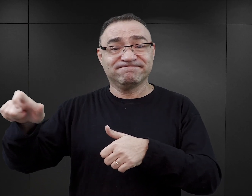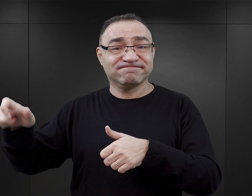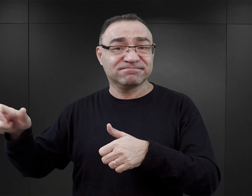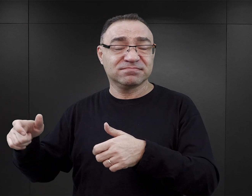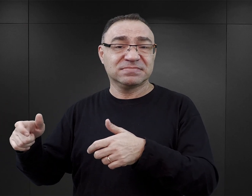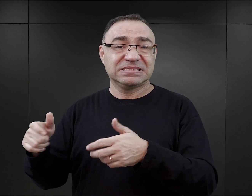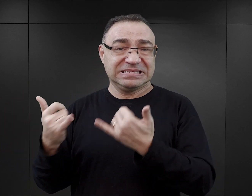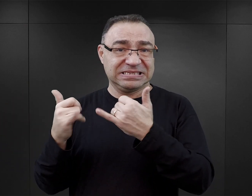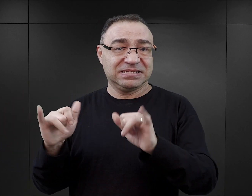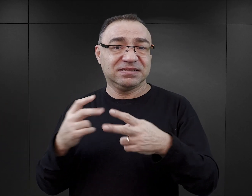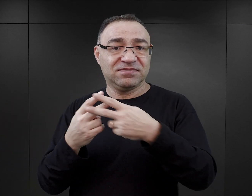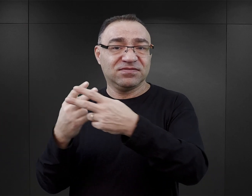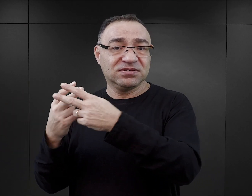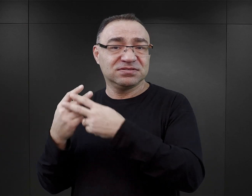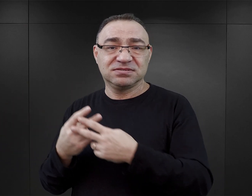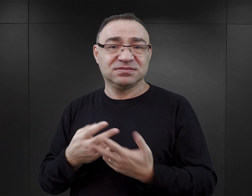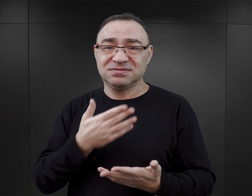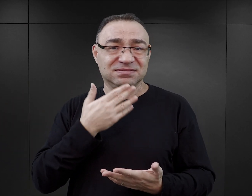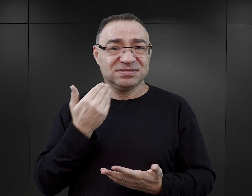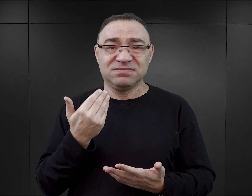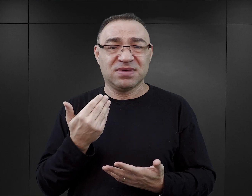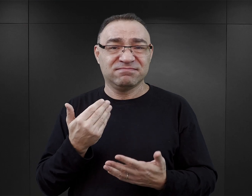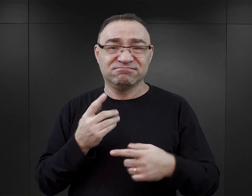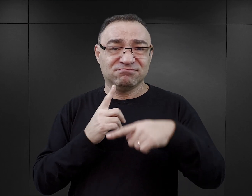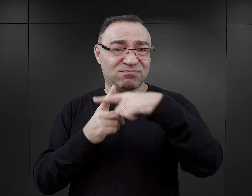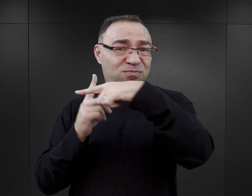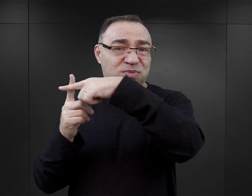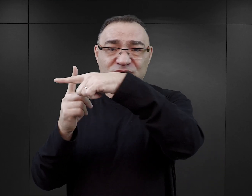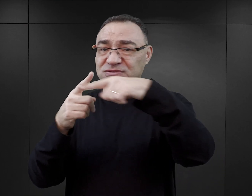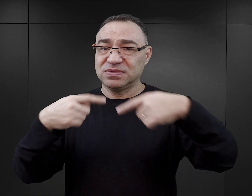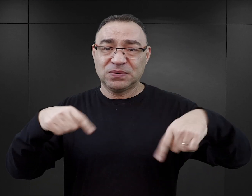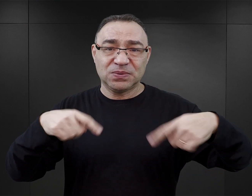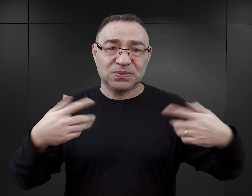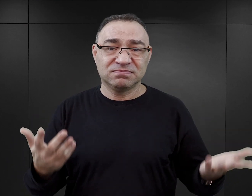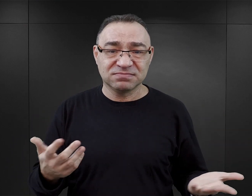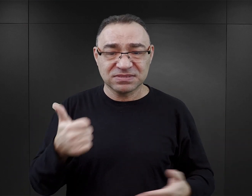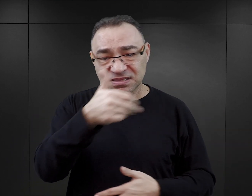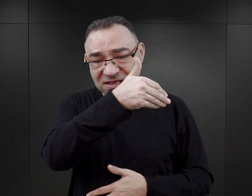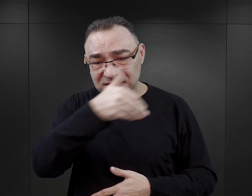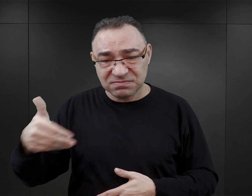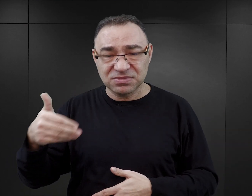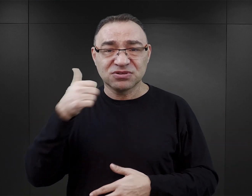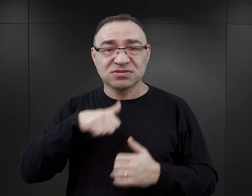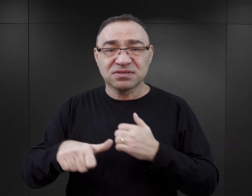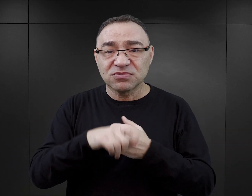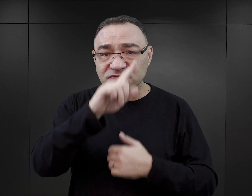że tak naprawdę w Auschwitz nie było happy endu. Auschwitz to ponad milion zamordowanych ludzi